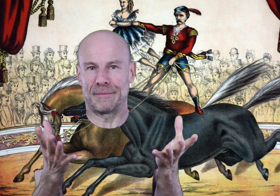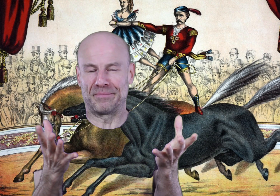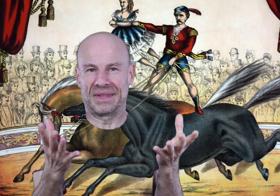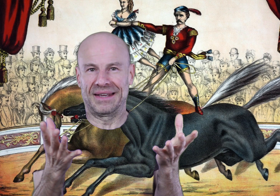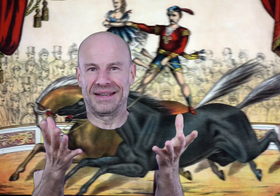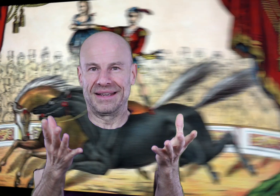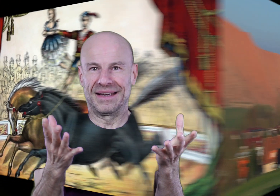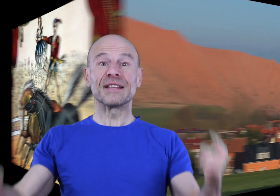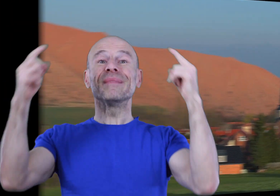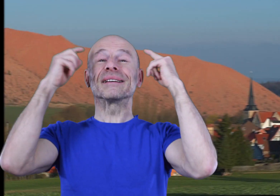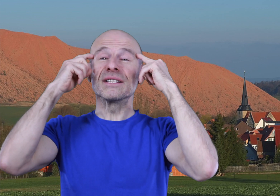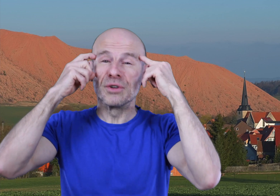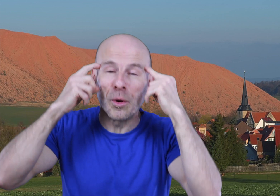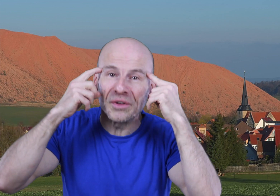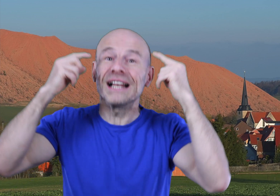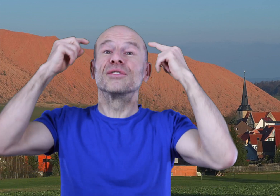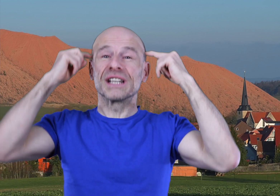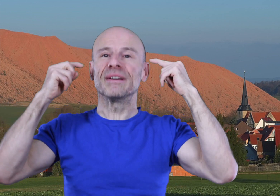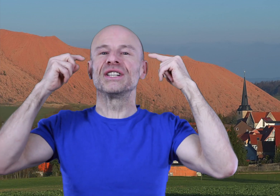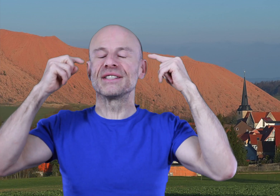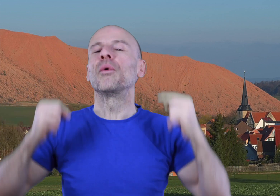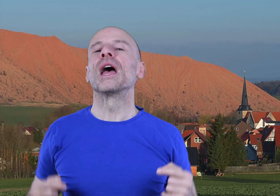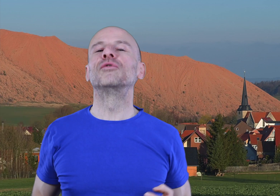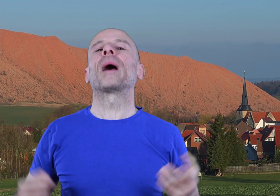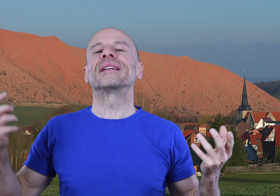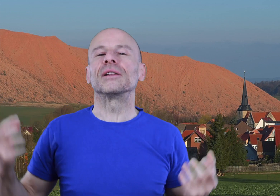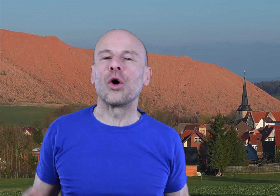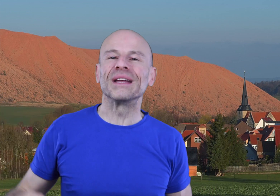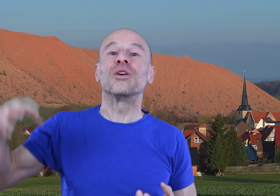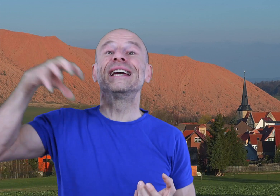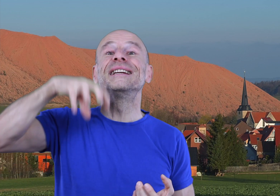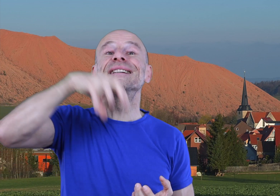Cette maîtrise de votre mental, de votre imagination vous permettra de remettre l’église